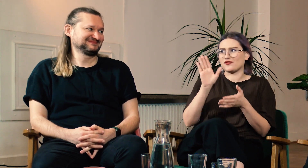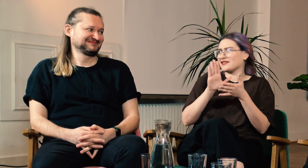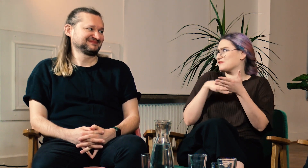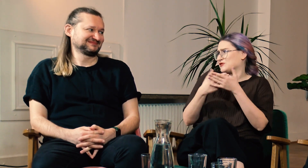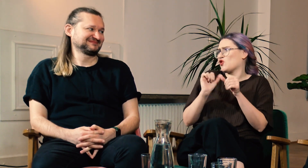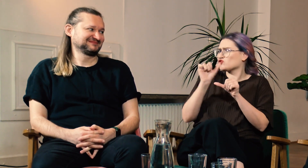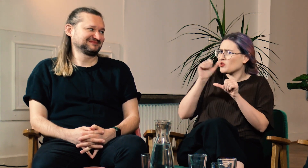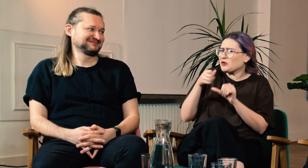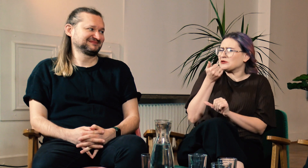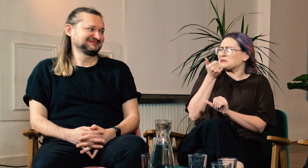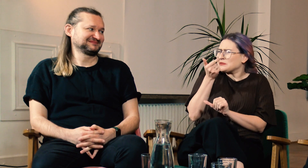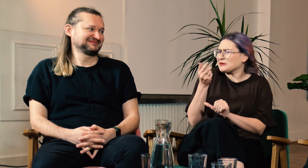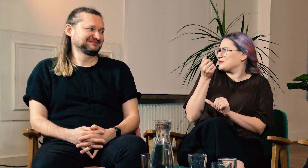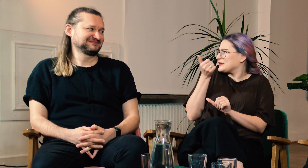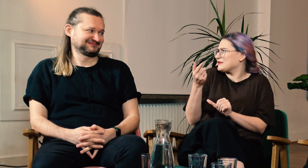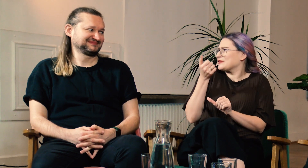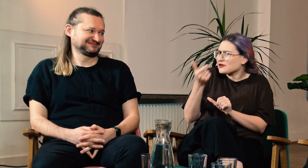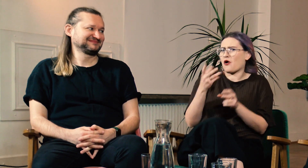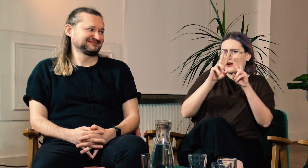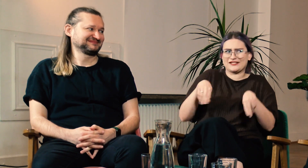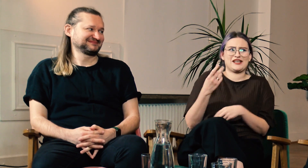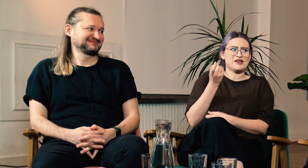Co roku zgłaszają się jedna, dwie osoby g/Głuche, reszta to słyszący.